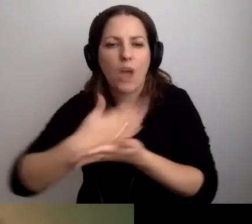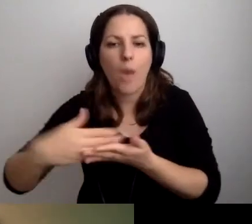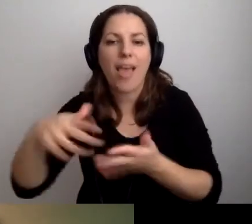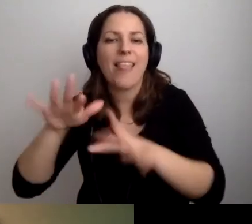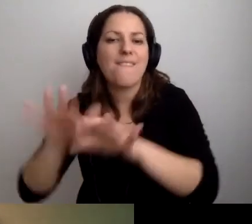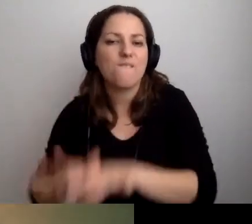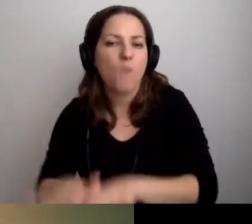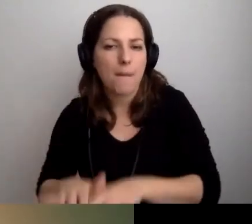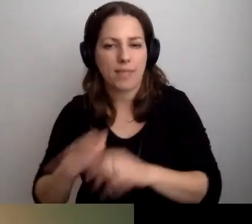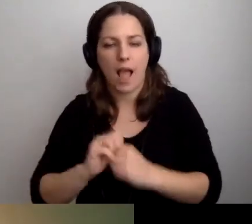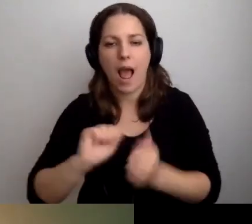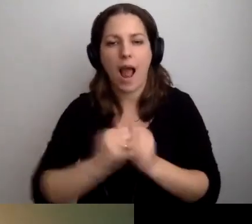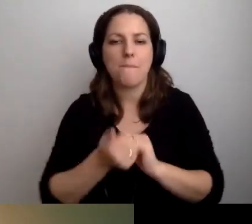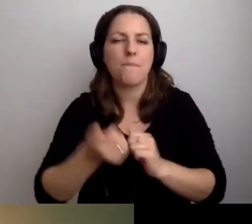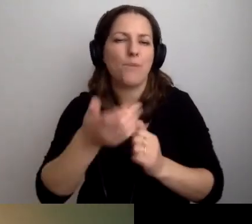lub obsługi administracyjnej,